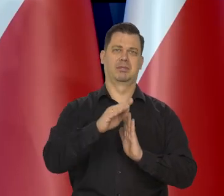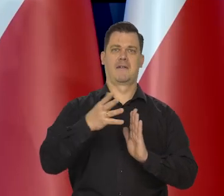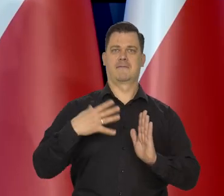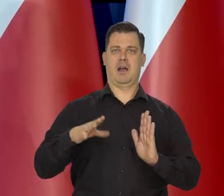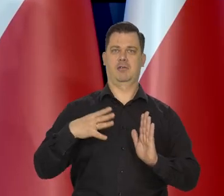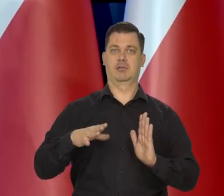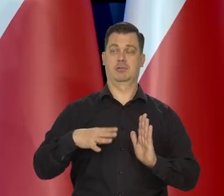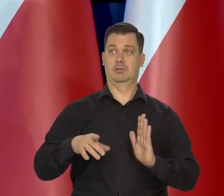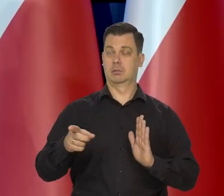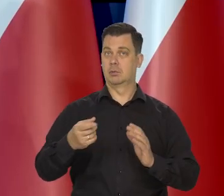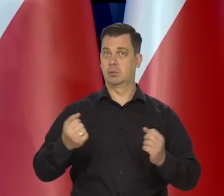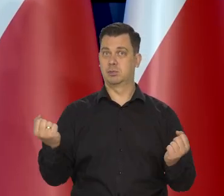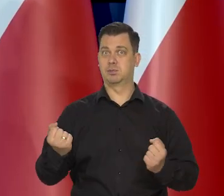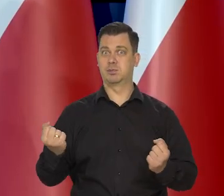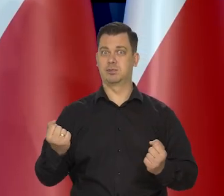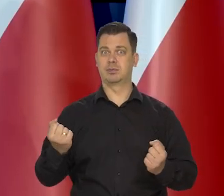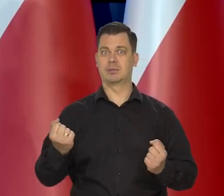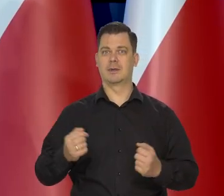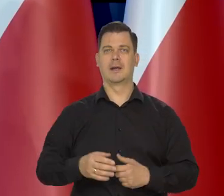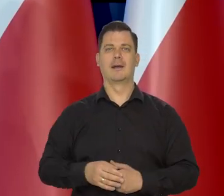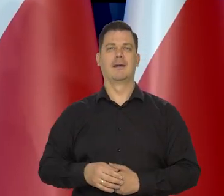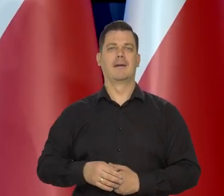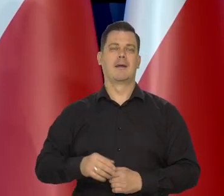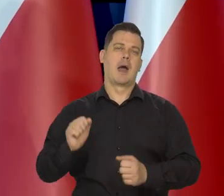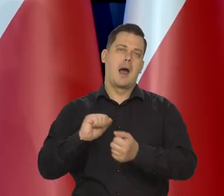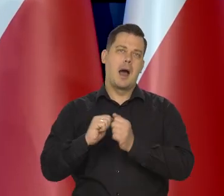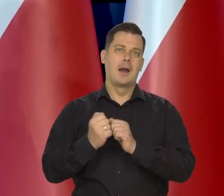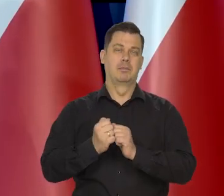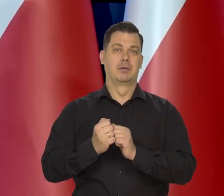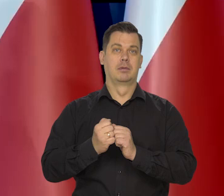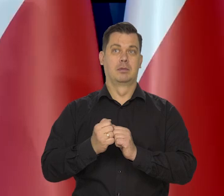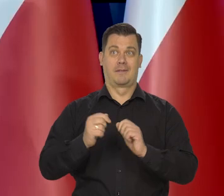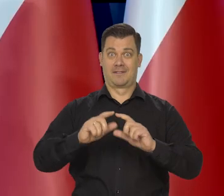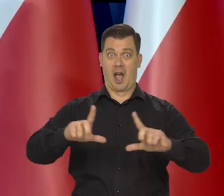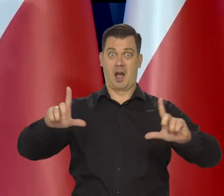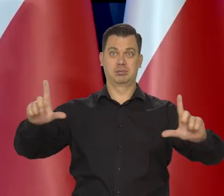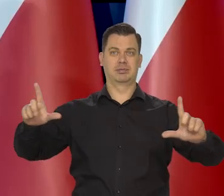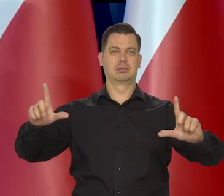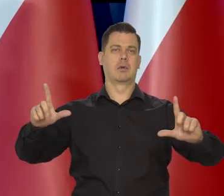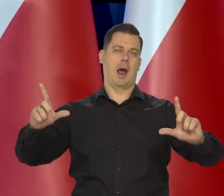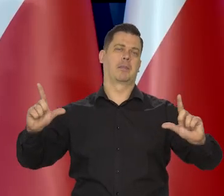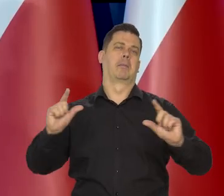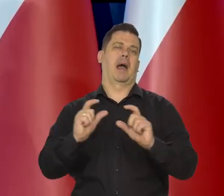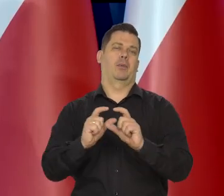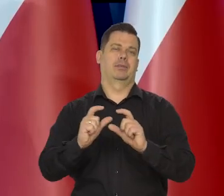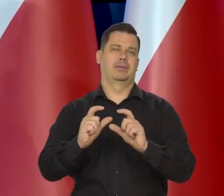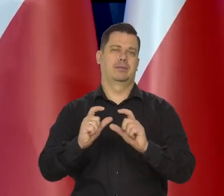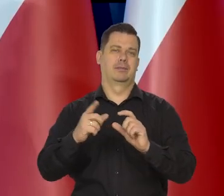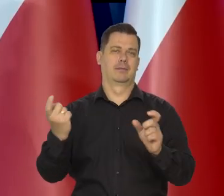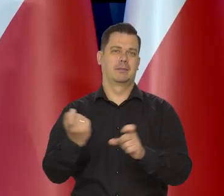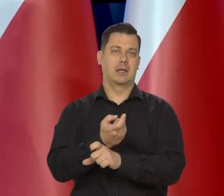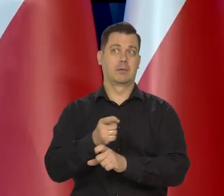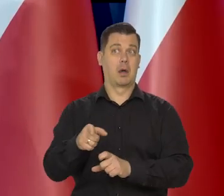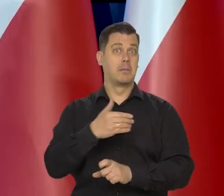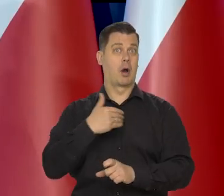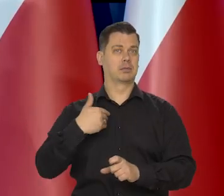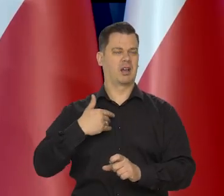To jest zupełny wyjątek w skali świata albo się jest za dużym, albo za małym, żeby mieć coś takiego.